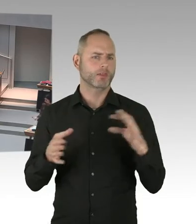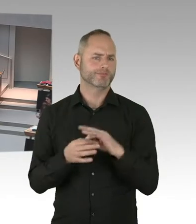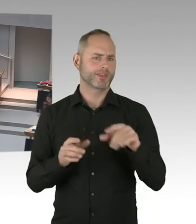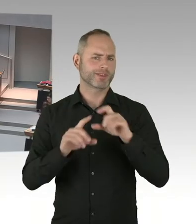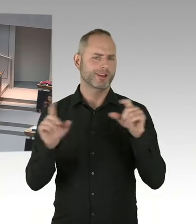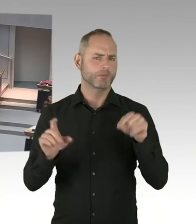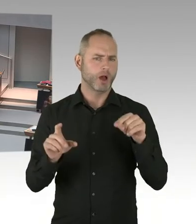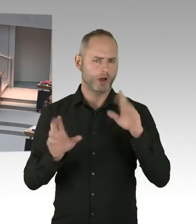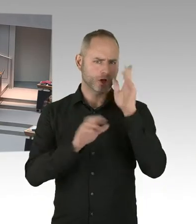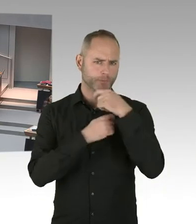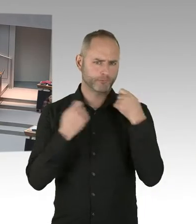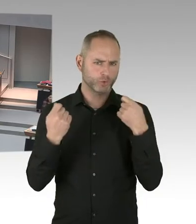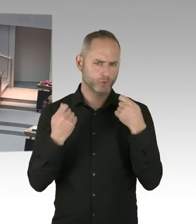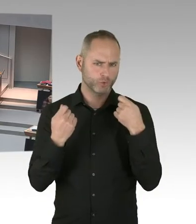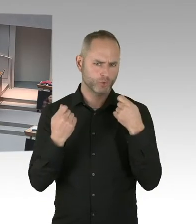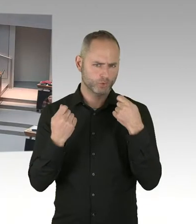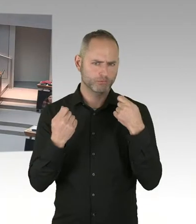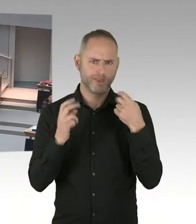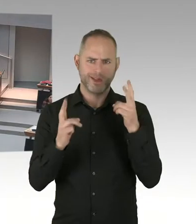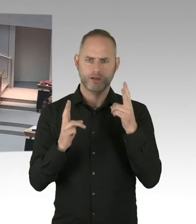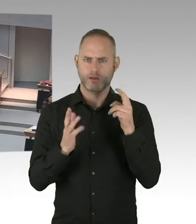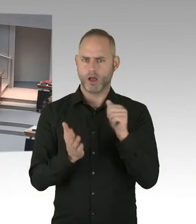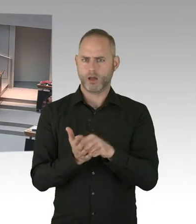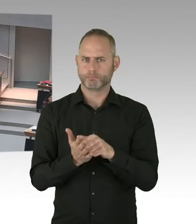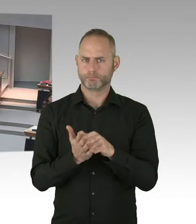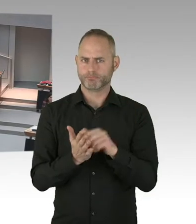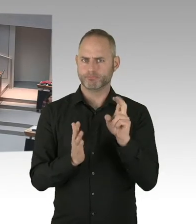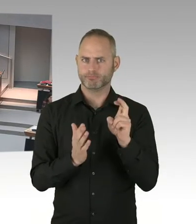also wir setzen uns mit diesen Themen auseinander. Wir haben ein Neutralitätsgesetz.